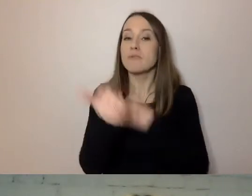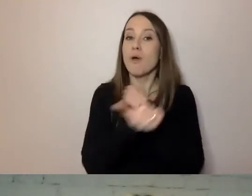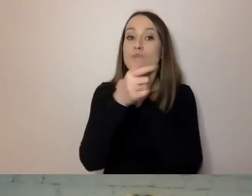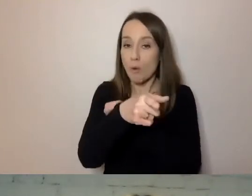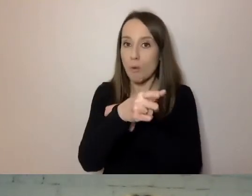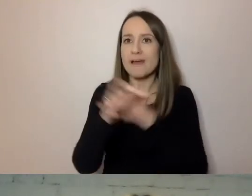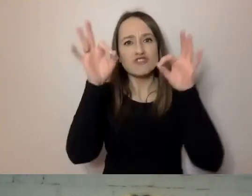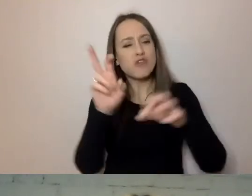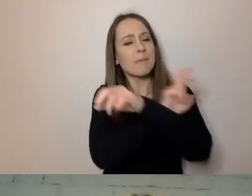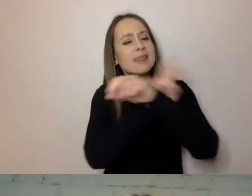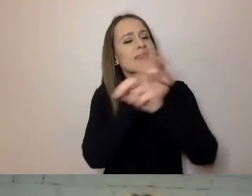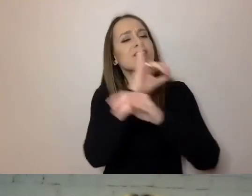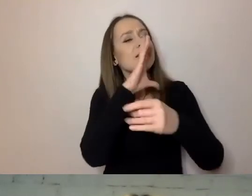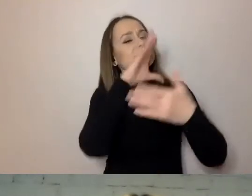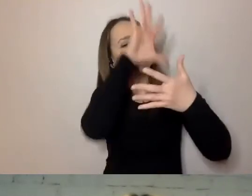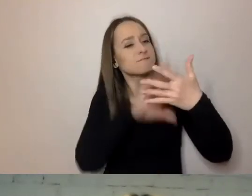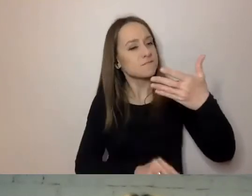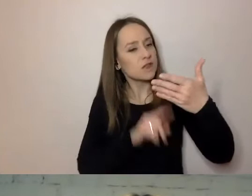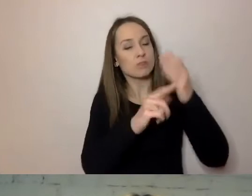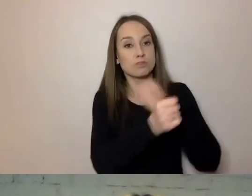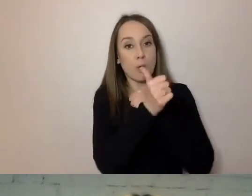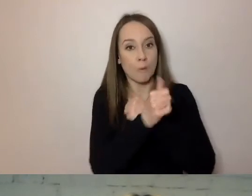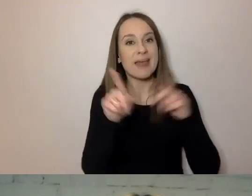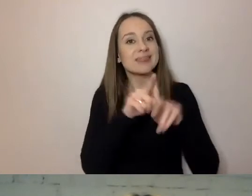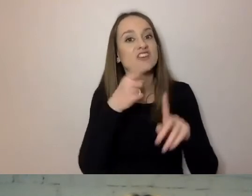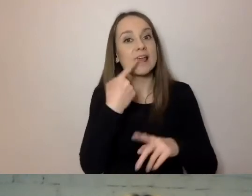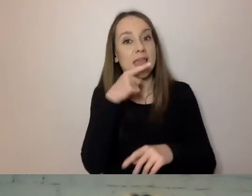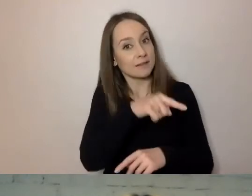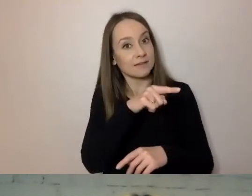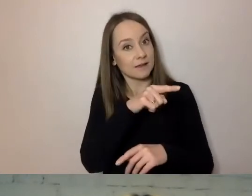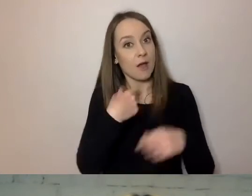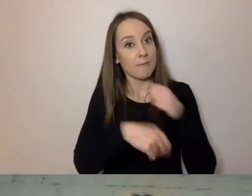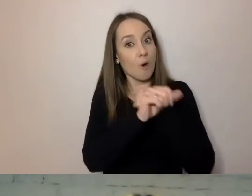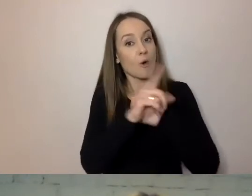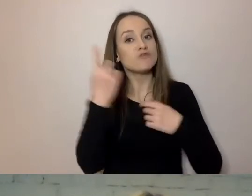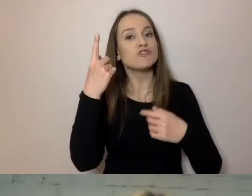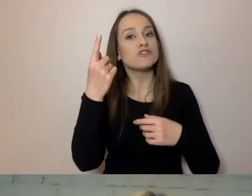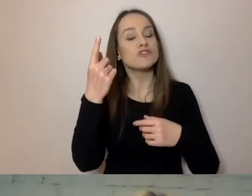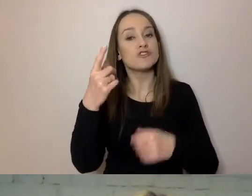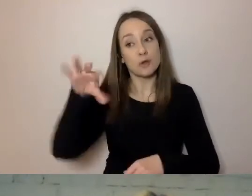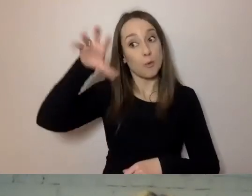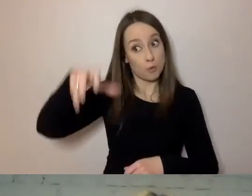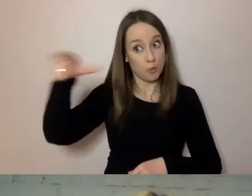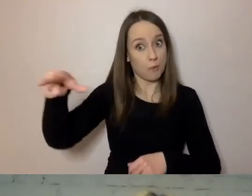czyli wyglądu dokumentu, i od strony językowej. Żeby swobodnie zrozumiała go jak największa grupa klientów.